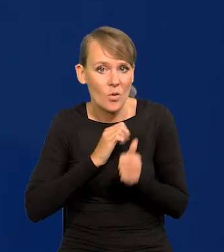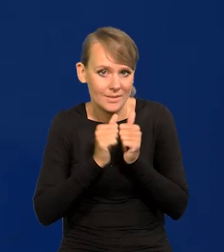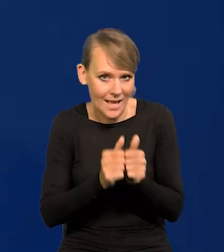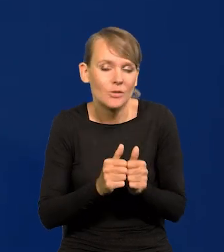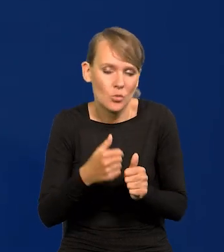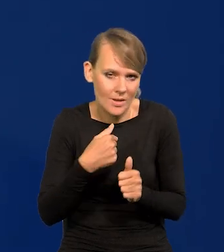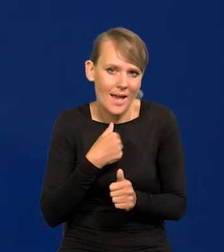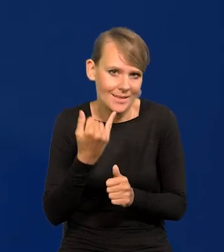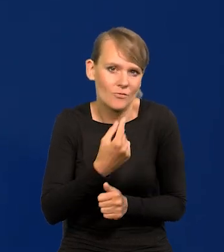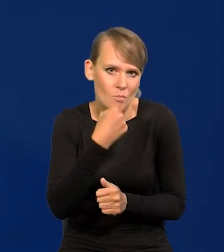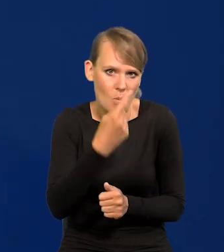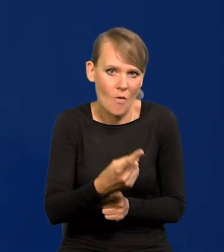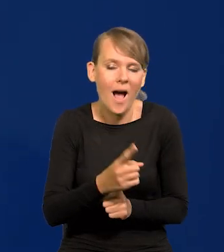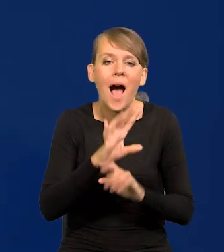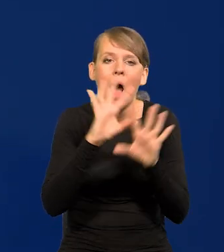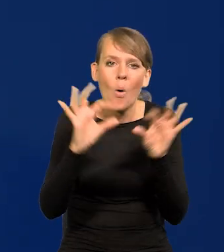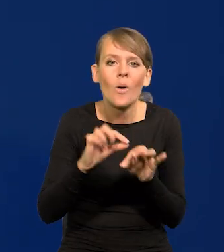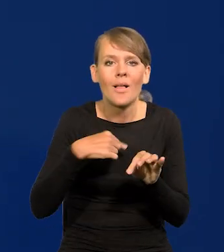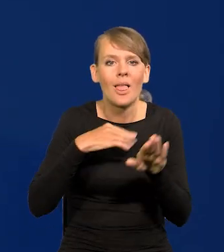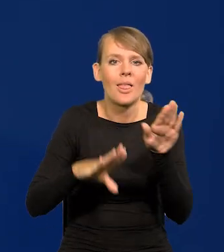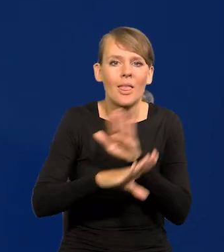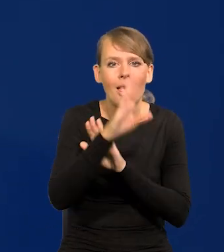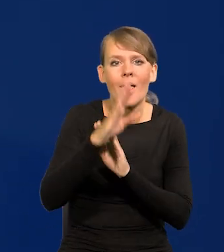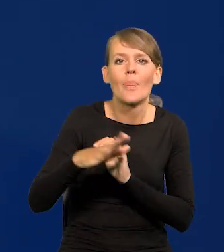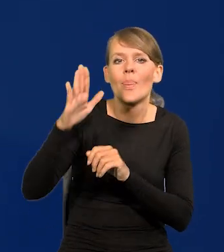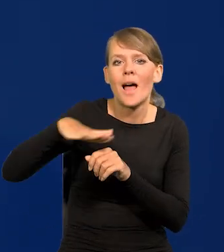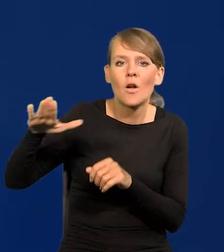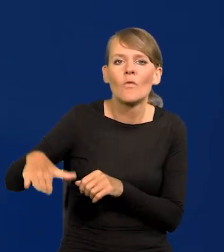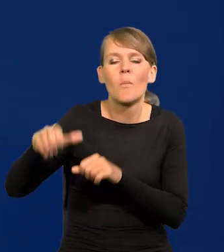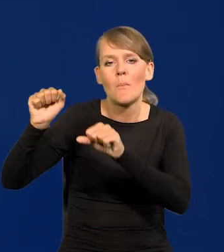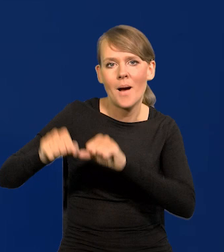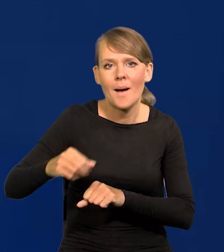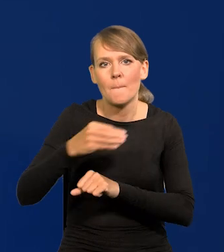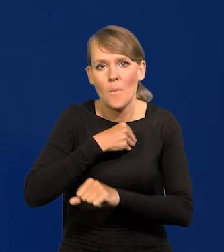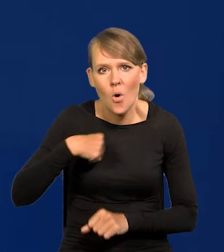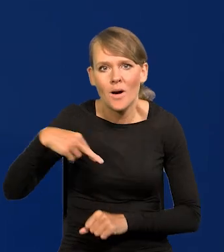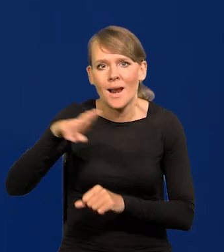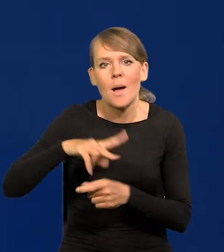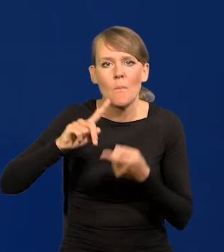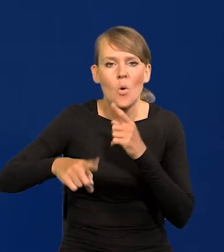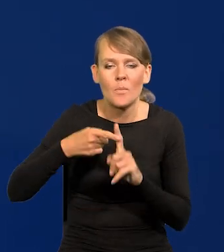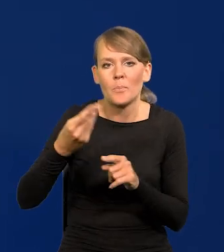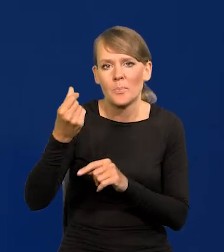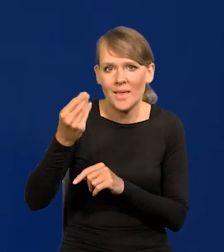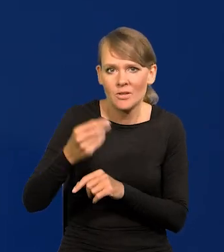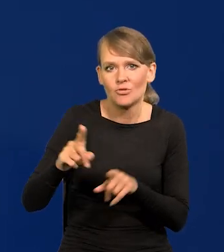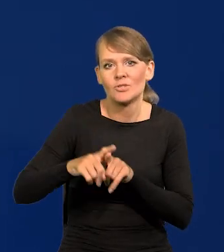To, co Państwu przedstawię, to jest stanowisko Narodowego Banku Polskiego, Rady Polityki Pieniężnej oraz zarządu.